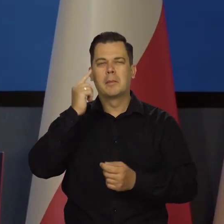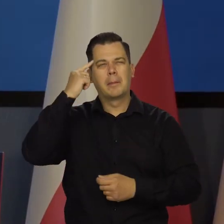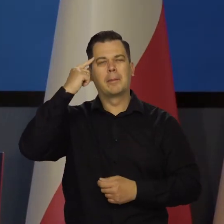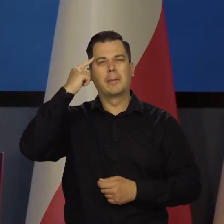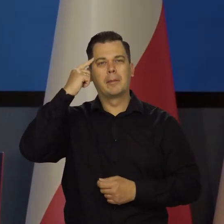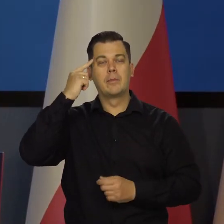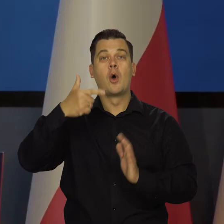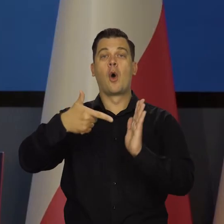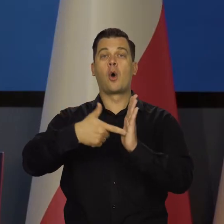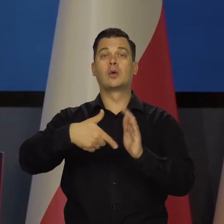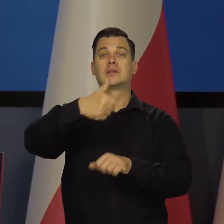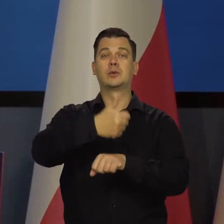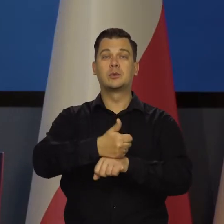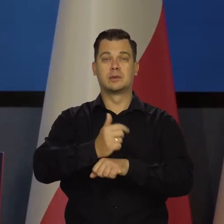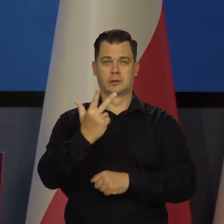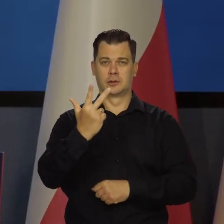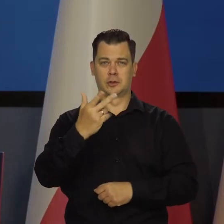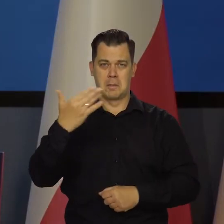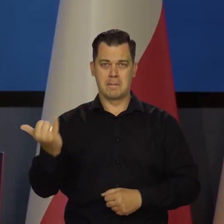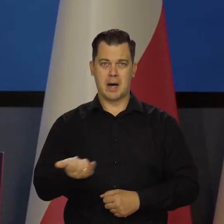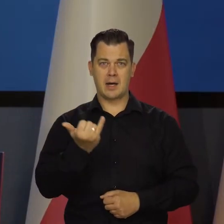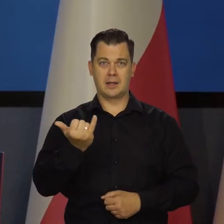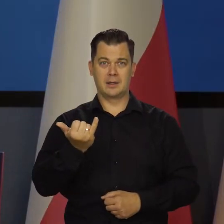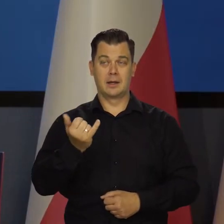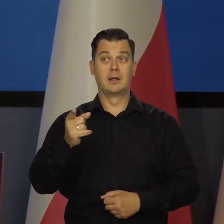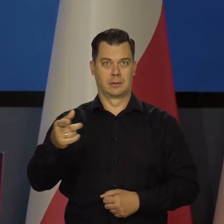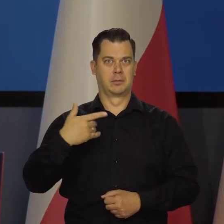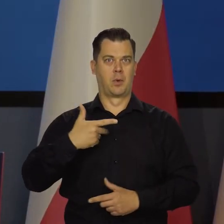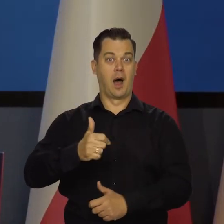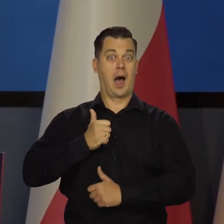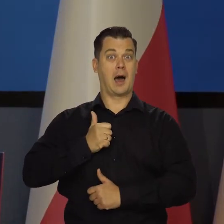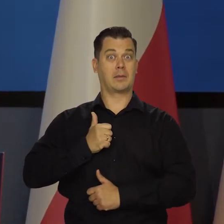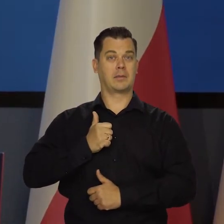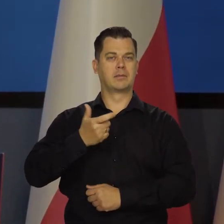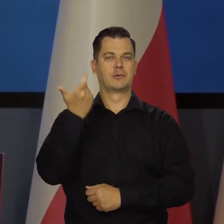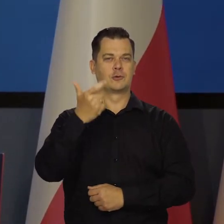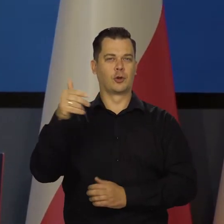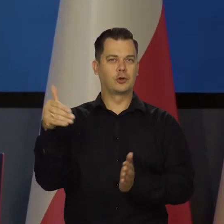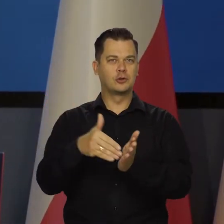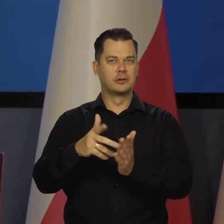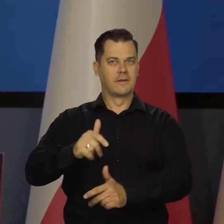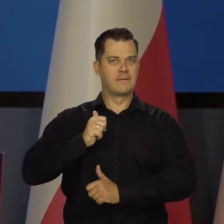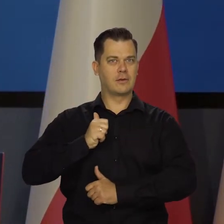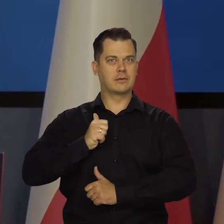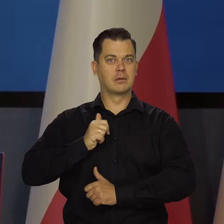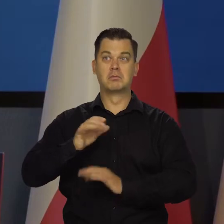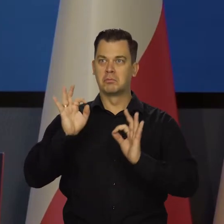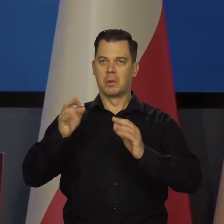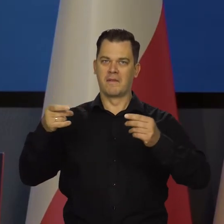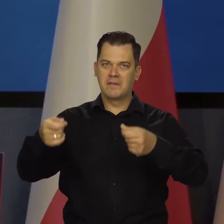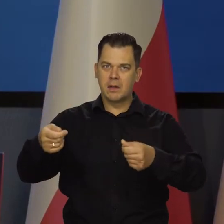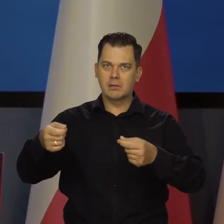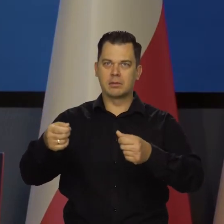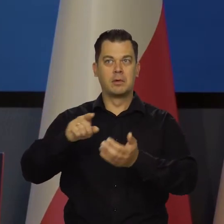W Konstytucji 3 Maja była po raz pierwszy armia przewidziana stutysięczna z dobrym finansowaniem z podatków.